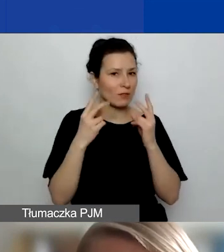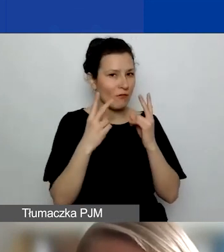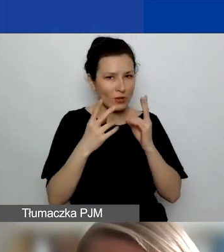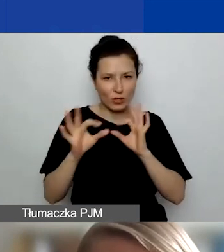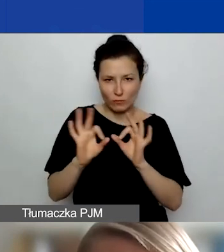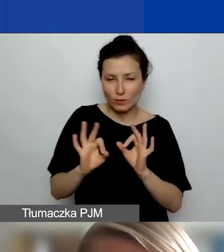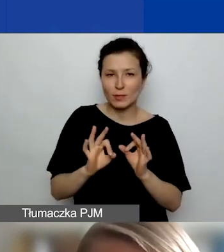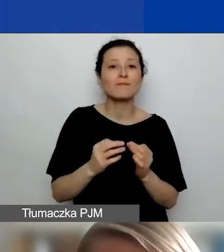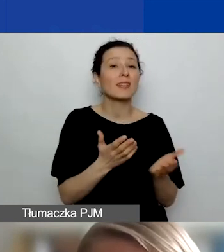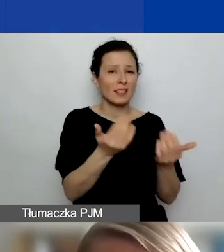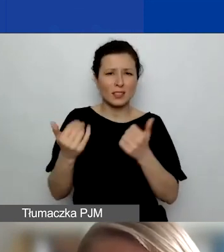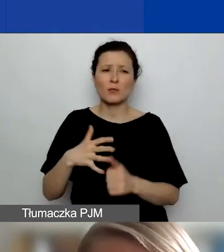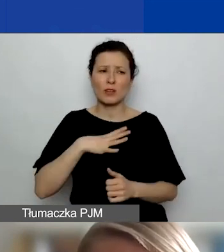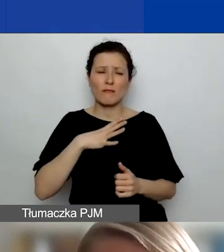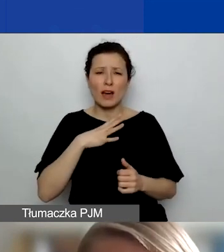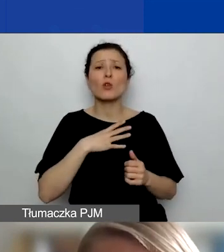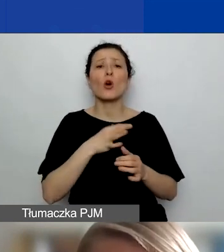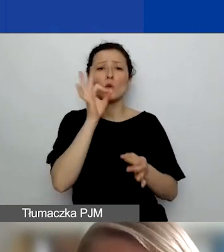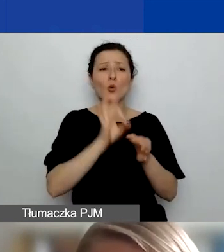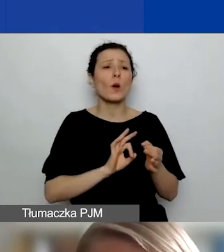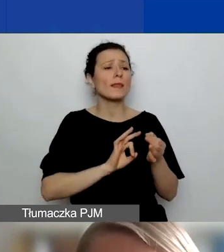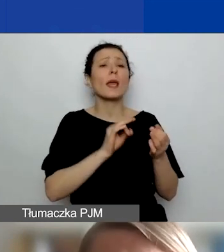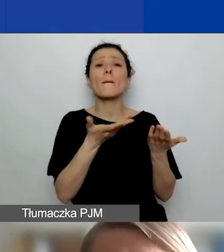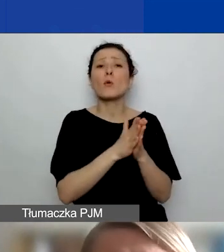Zachęcam, żeby sobie przeczytać przypis na ten temat w podręczniku.